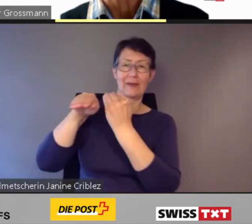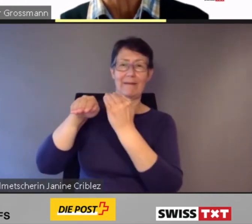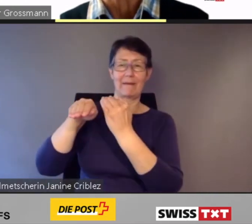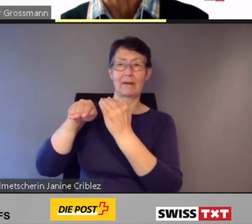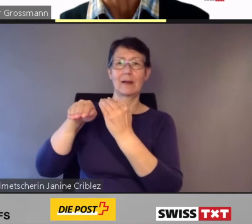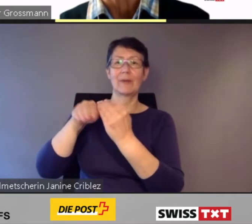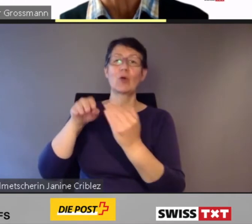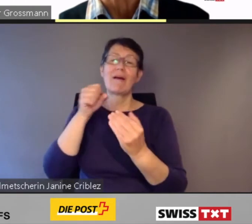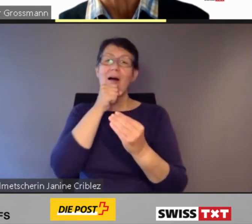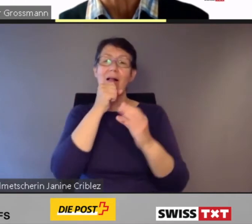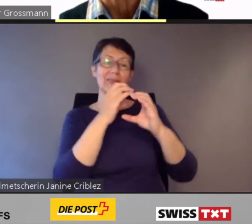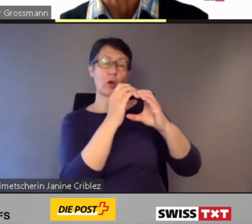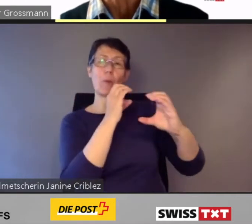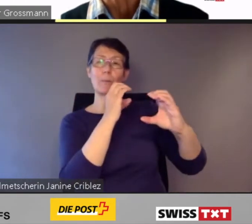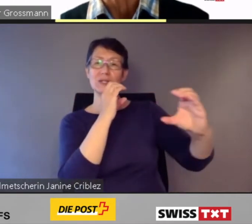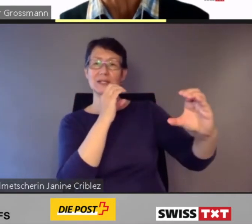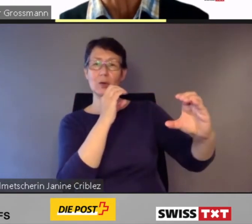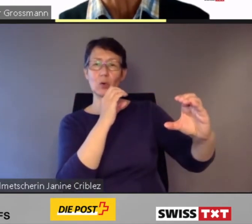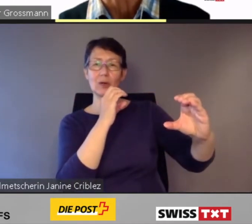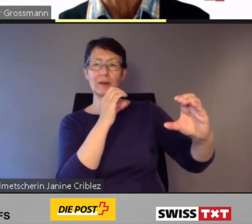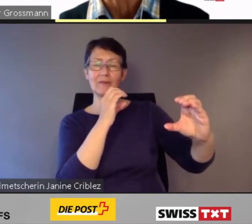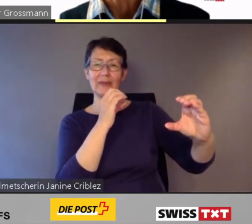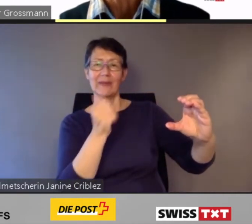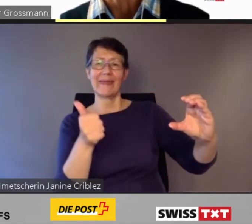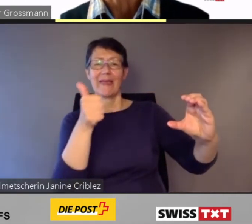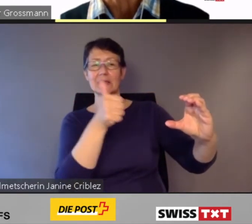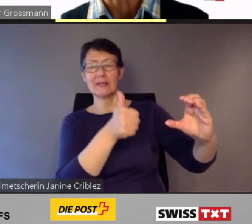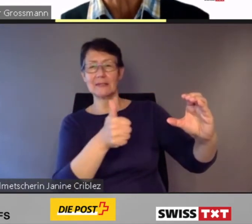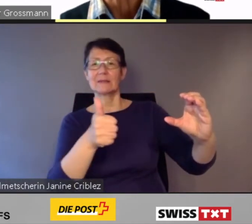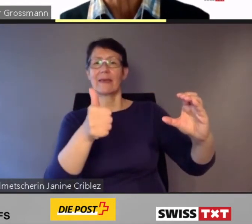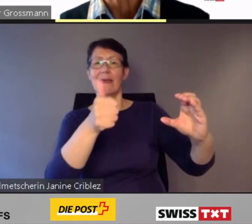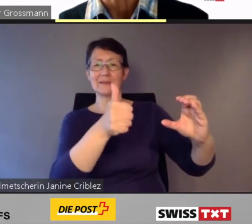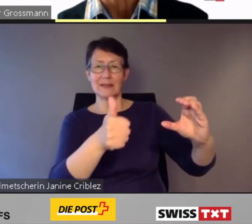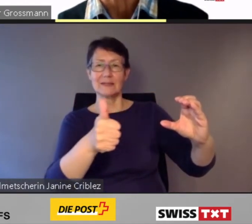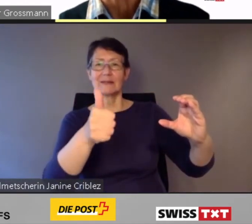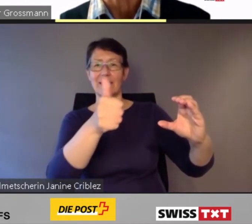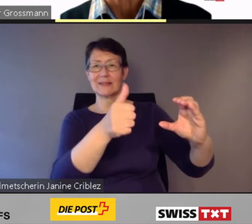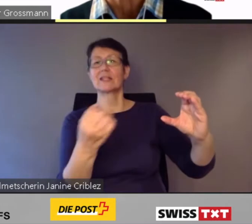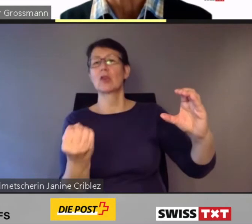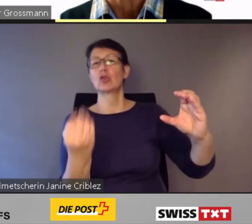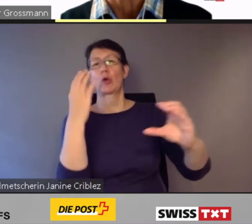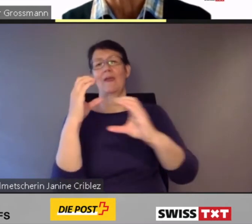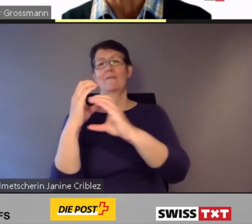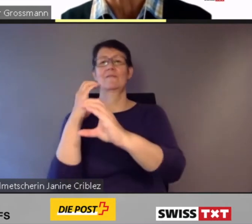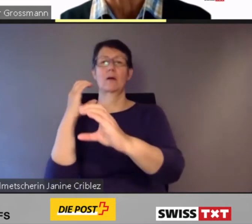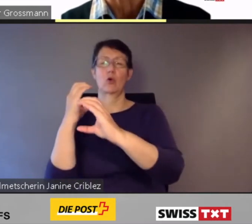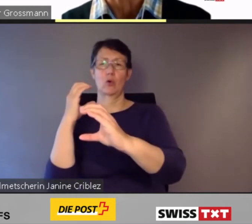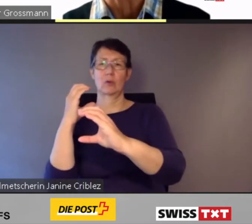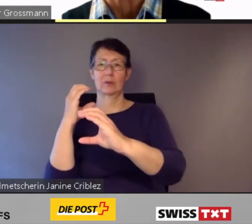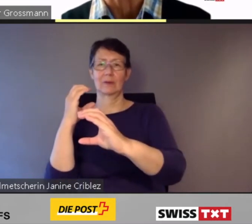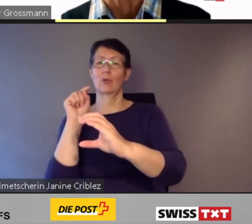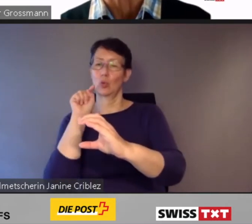Kompositionen schrittweise durch neue dem Gleichstellungsgesetz